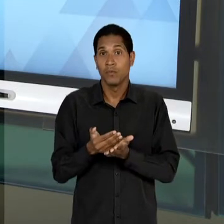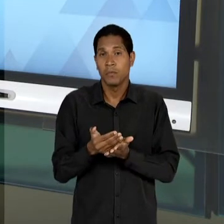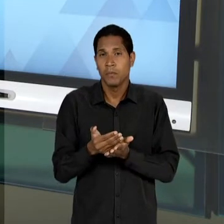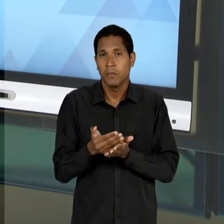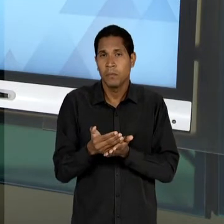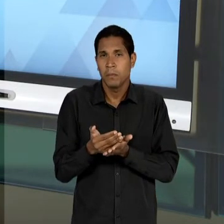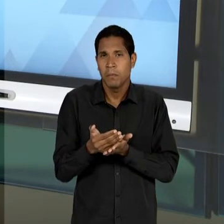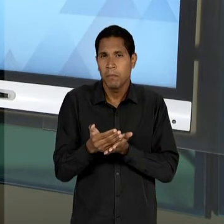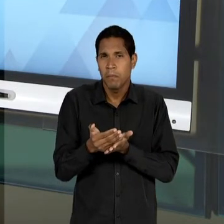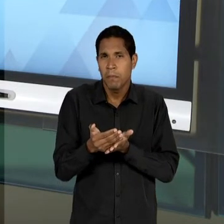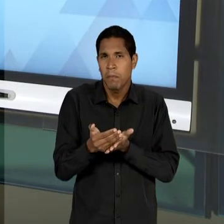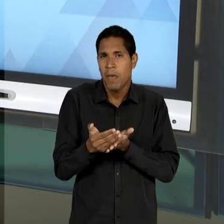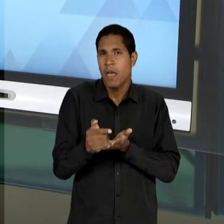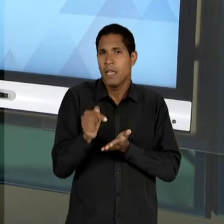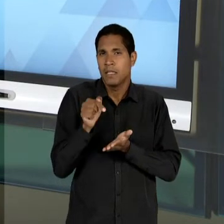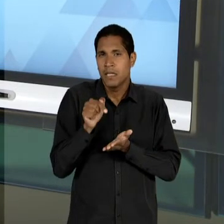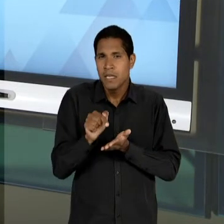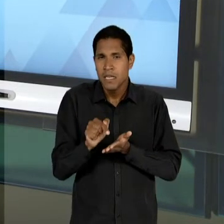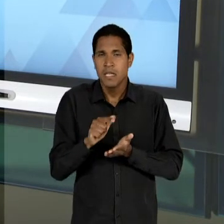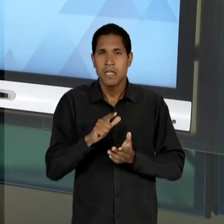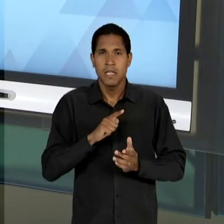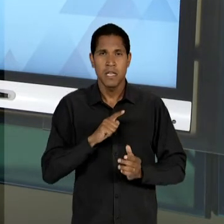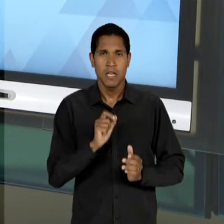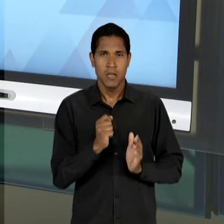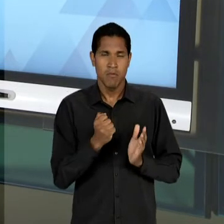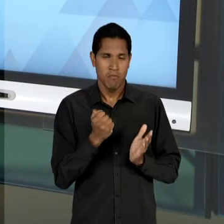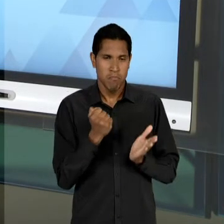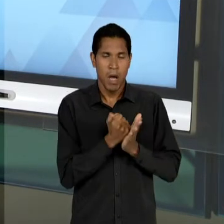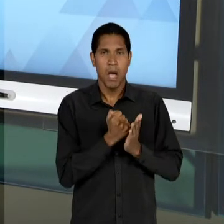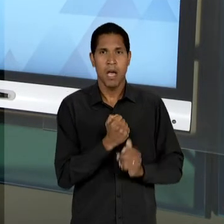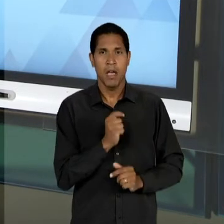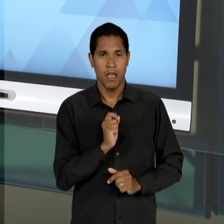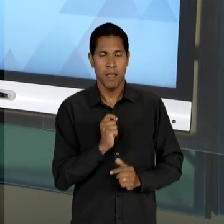UM MARCO FORMAL EM 1.948, MAS ELA JÁ COMEÇA A SER